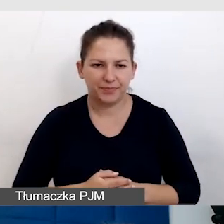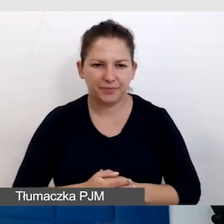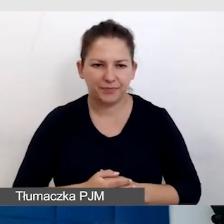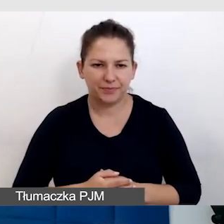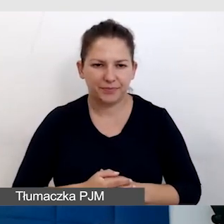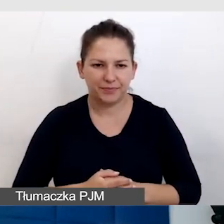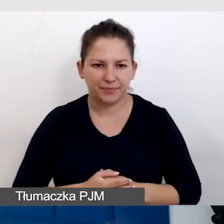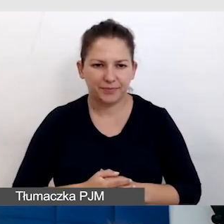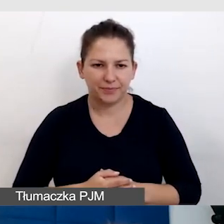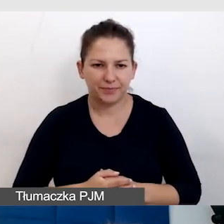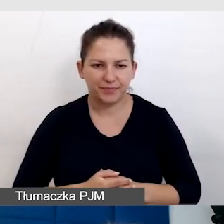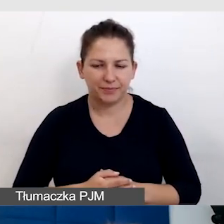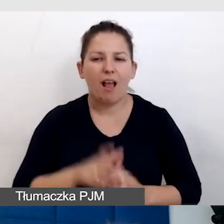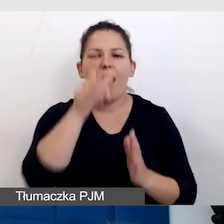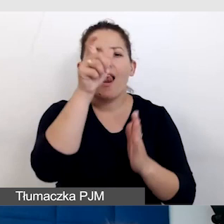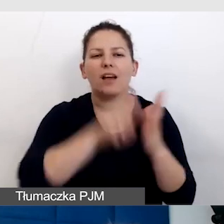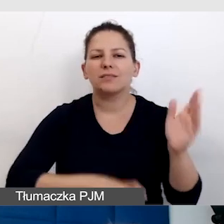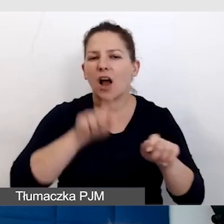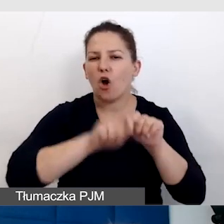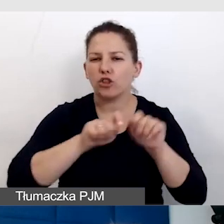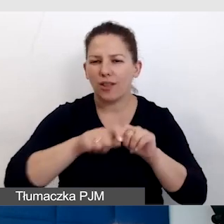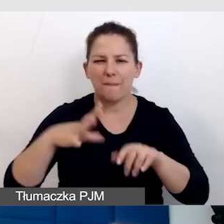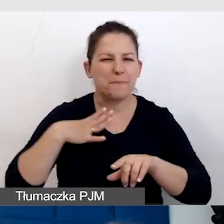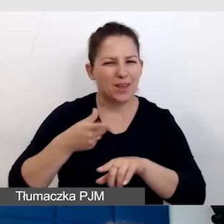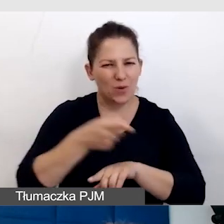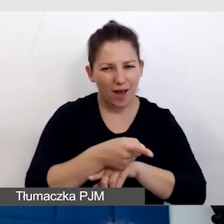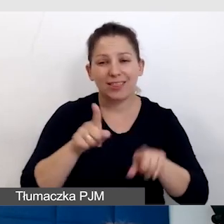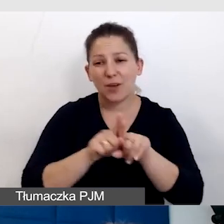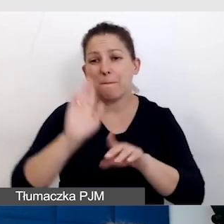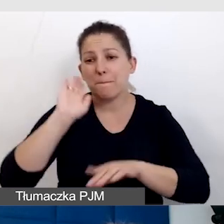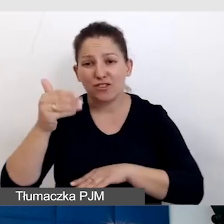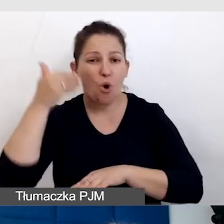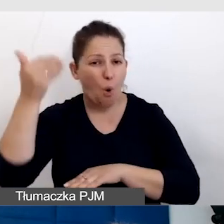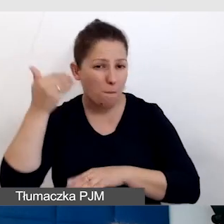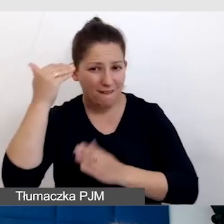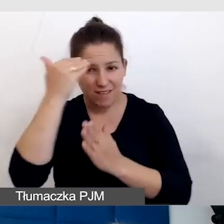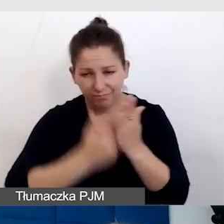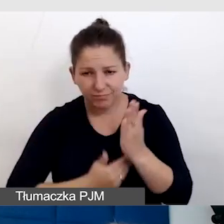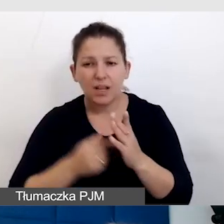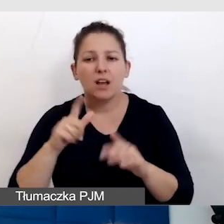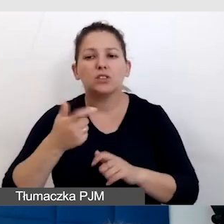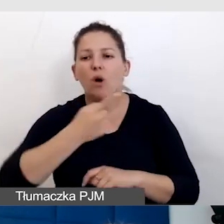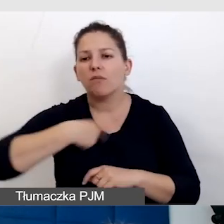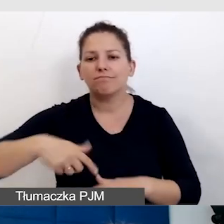Lista kontrolna, która była i też będzie omawiana, to jest coś, z czego bardzo chętnie korzystam.